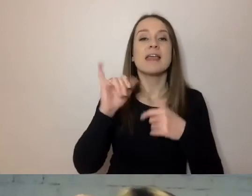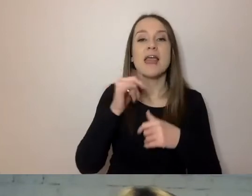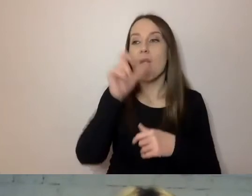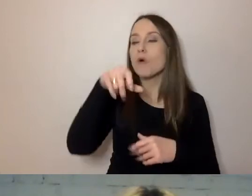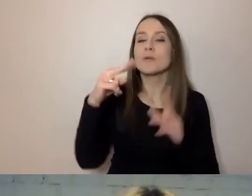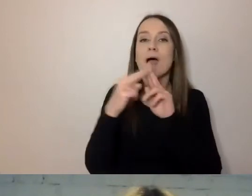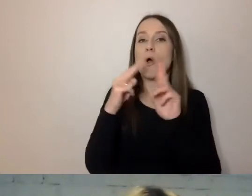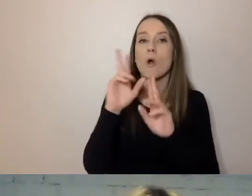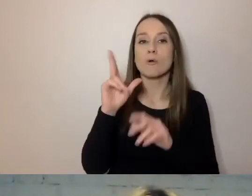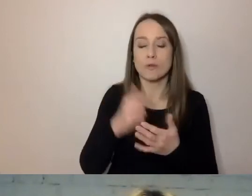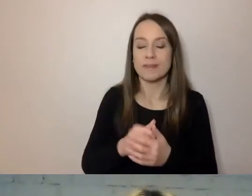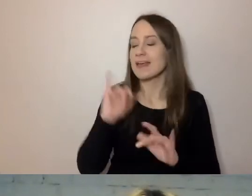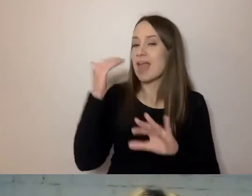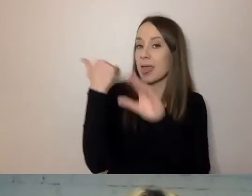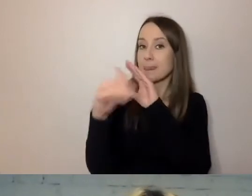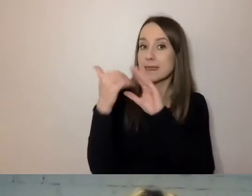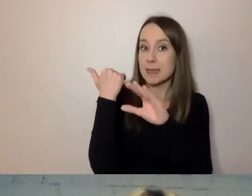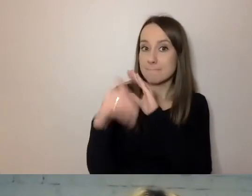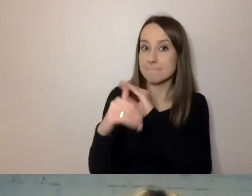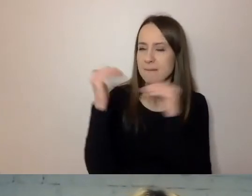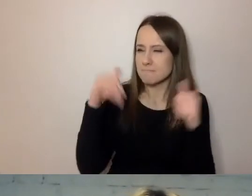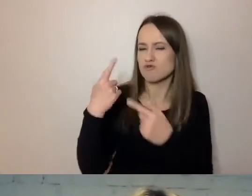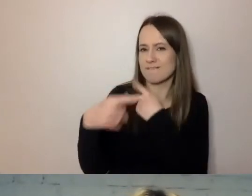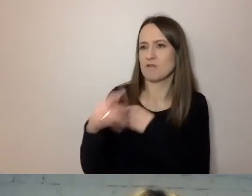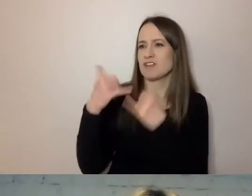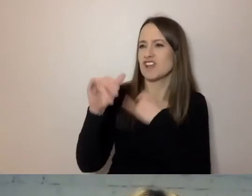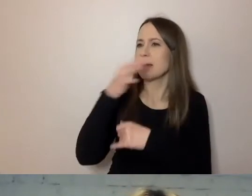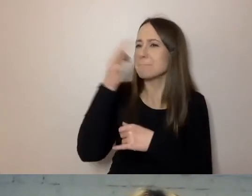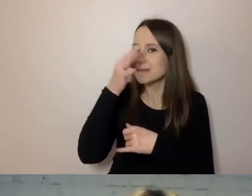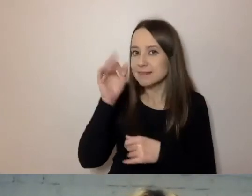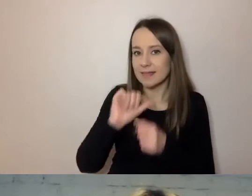pod jaki e-mail można przesłać pytania, pod jaki telefon zadzwonić -